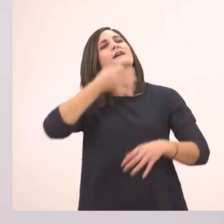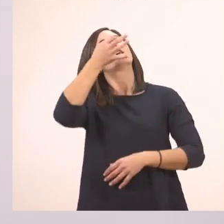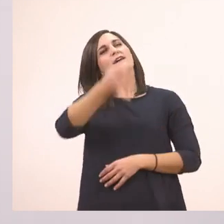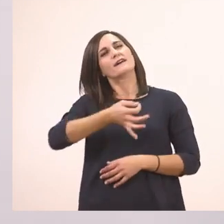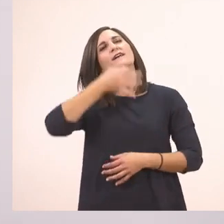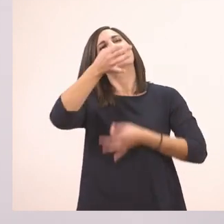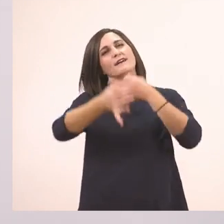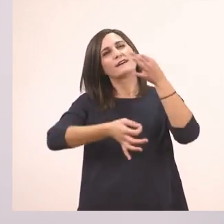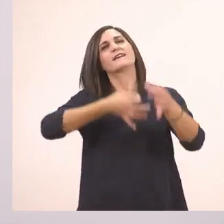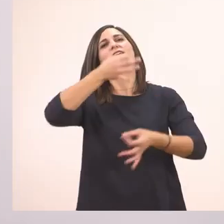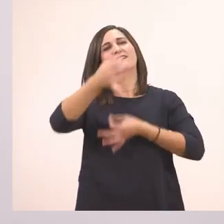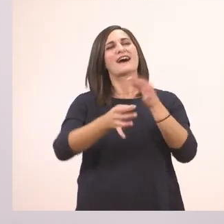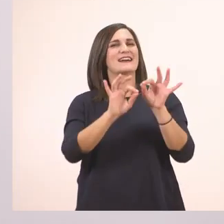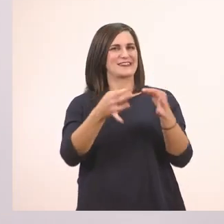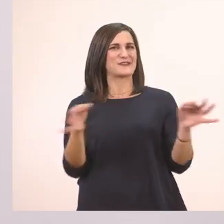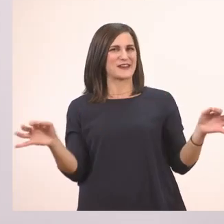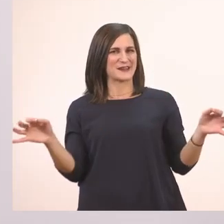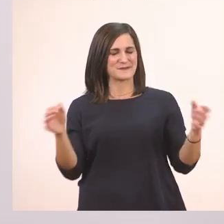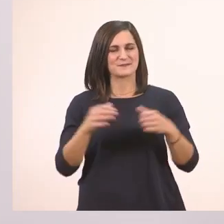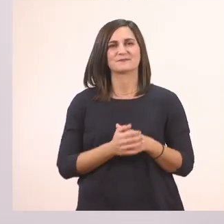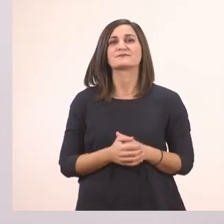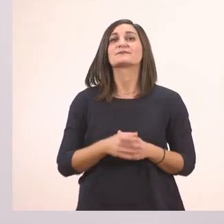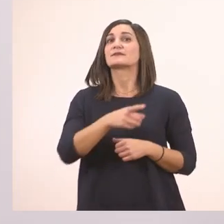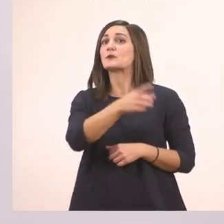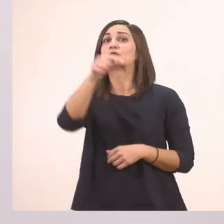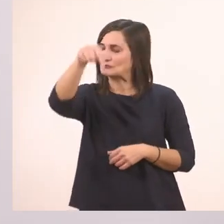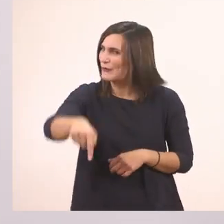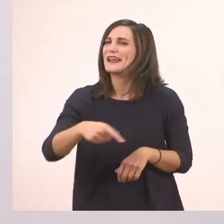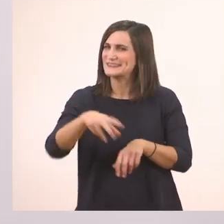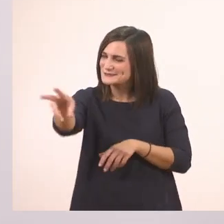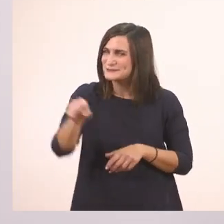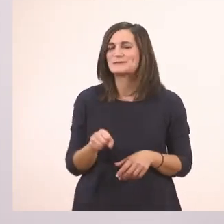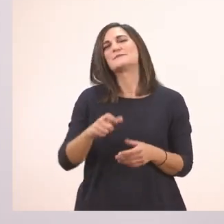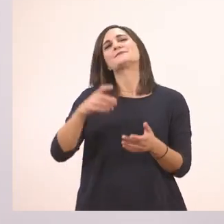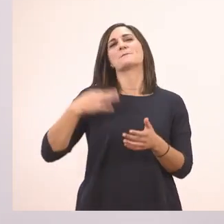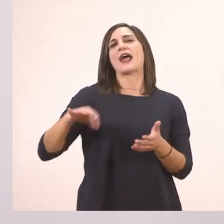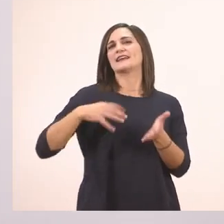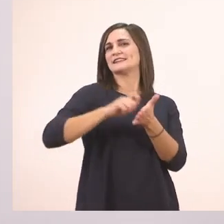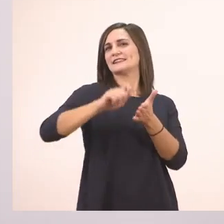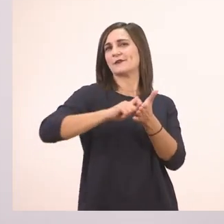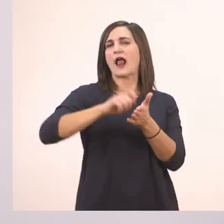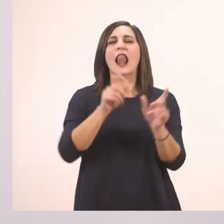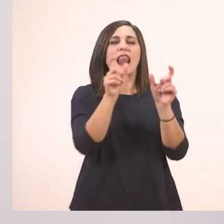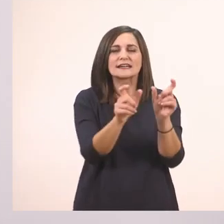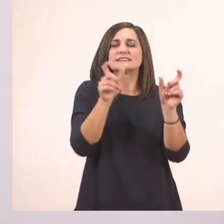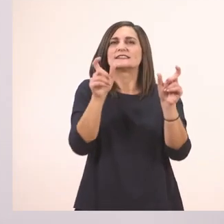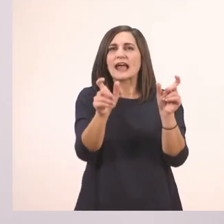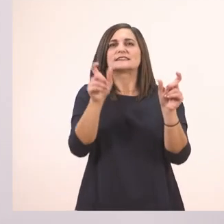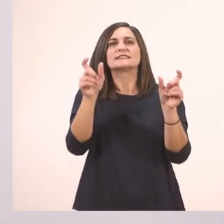Τώρα λοιπόν ήρθε η ώρα να πάρετε την πράσινη ξυλομπογιά και να ξεκινήσουμε λεξούλα - λεξούλα προσεχτικά,